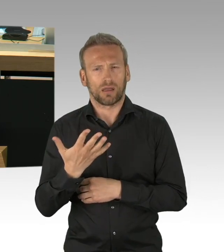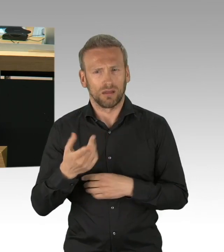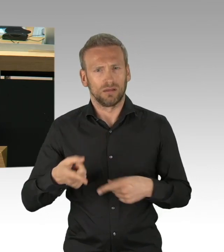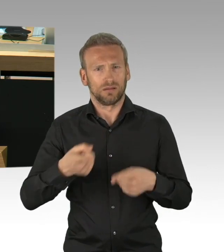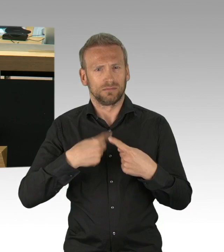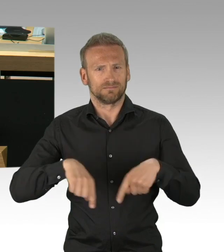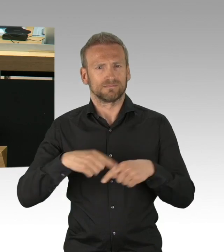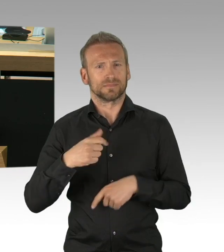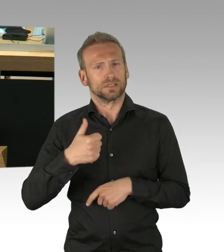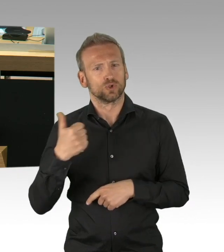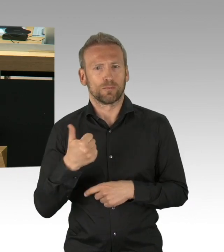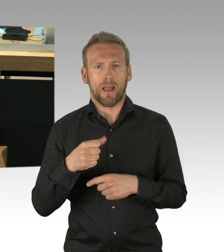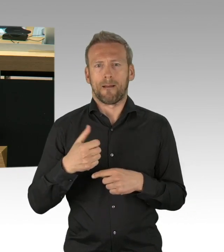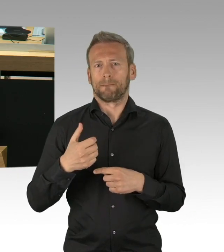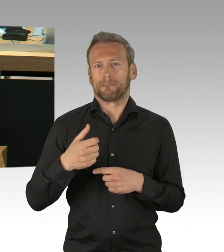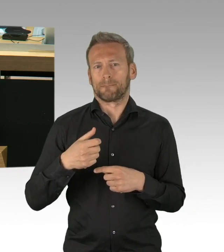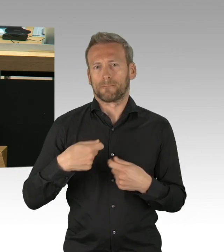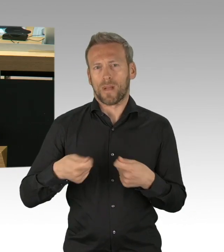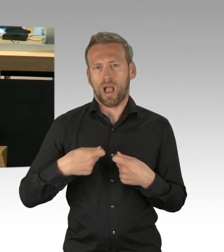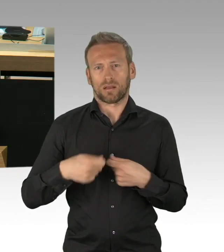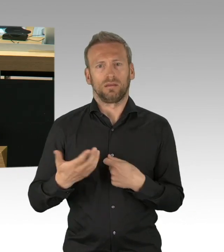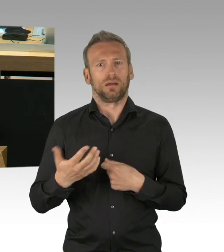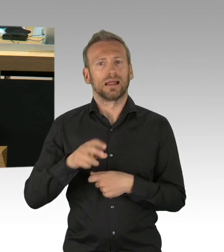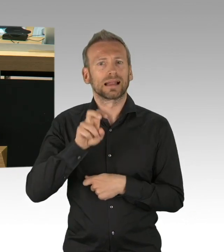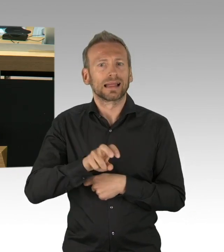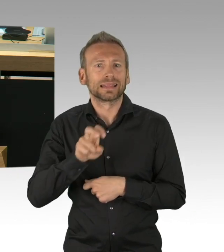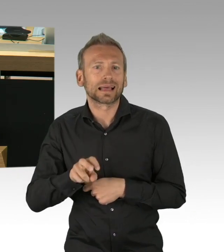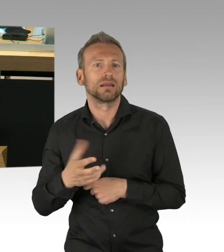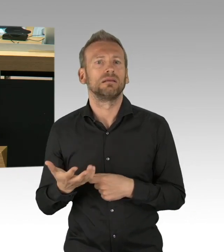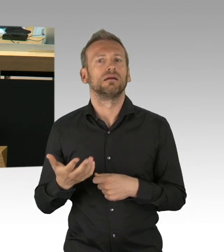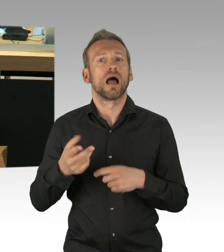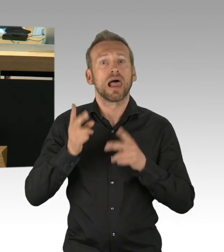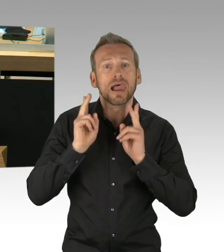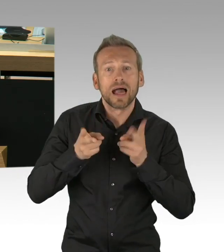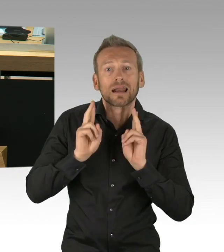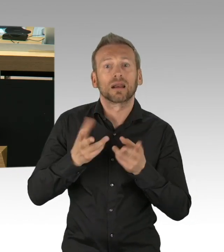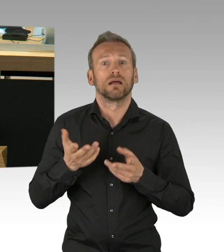aber täglich ihren Dienst pflichtbewusst ausüben, herzlichen Dank an alle von uns allen.